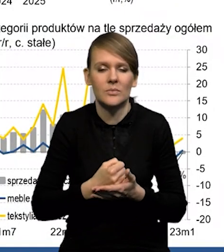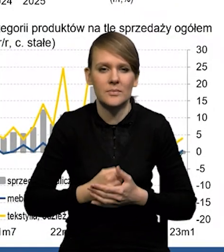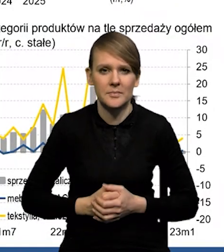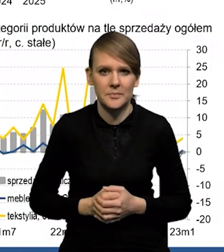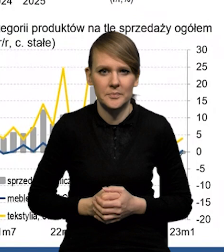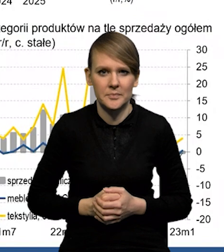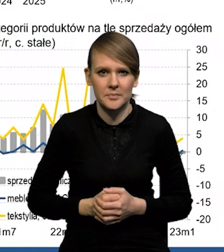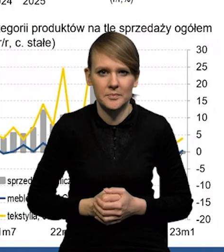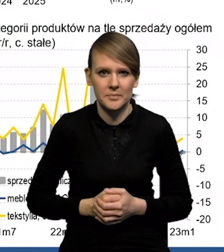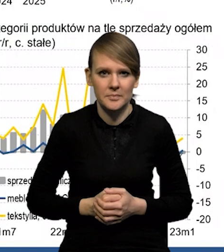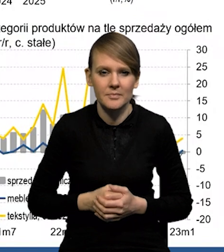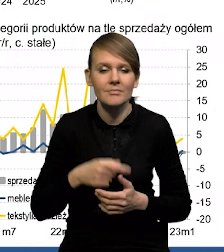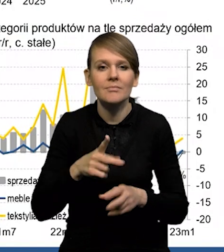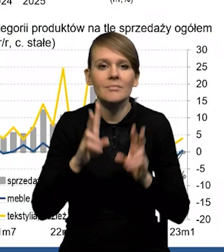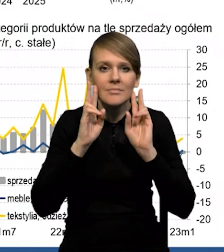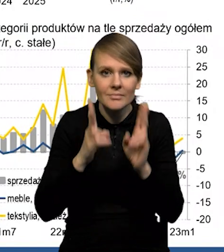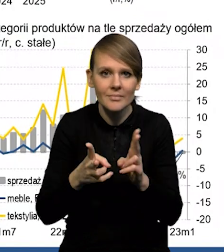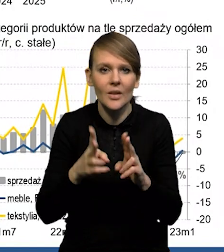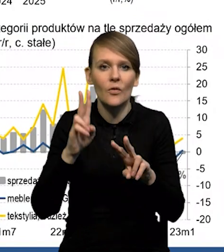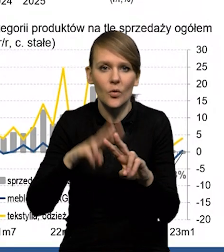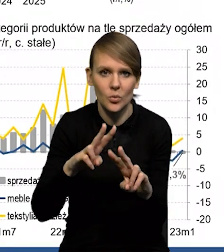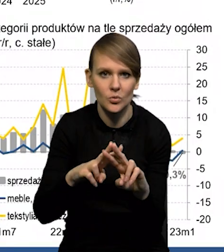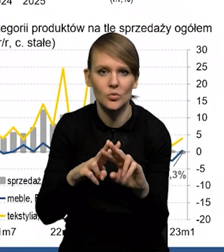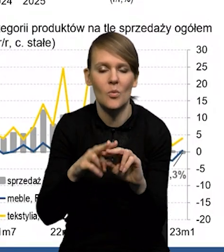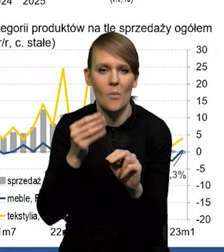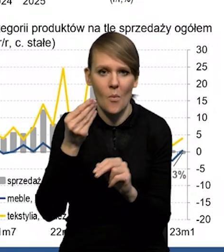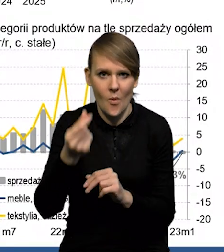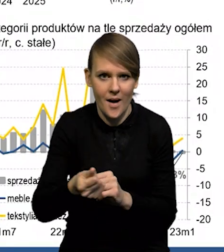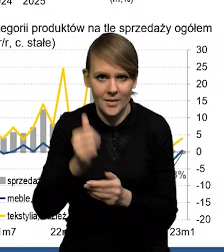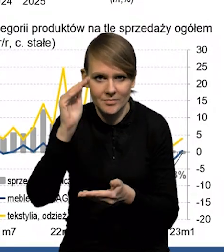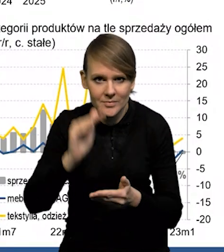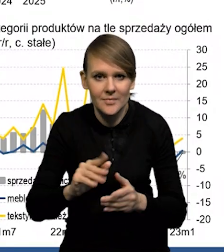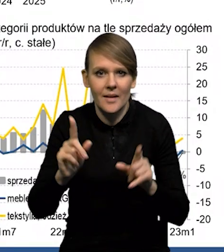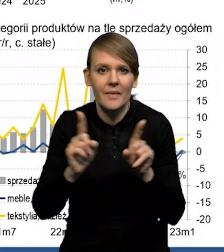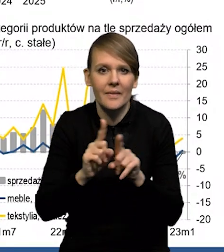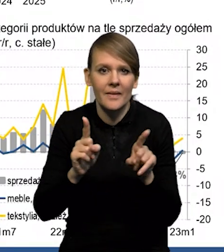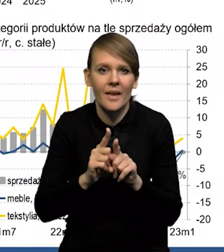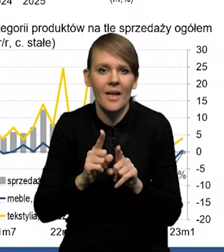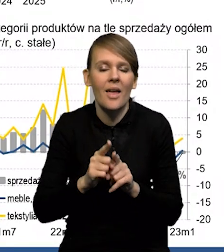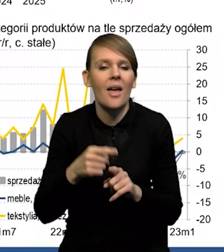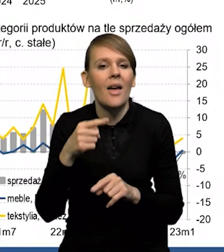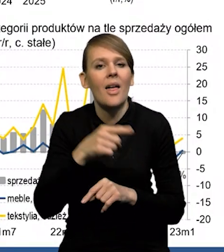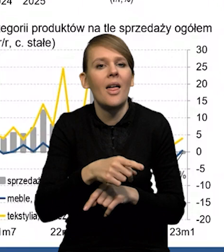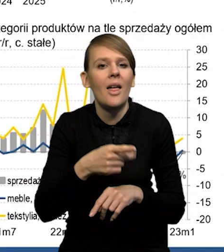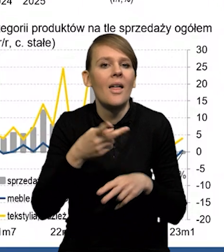spadek realnego funduszu płac, obniżenie się też nadwyżki operacyjnej.